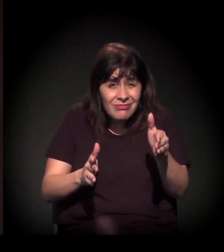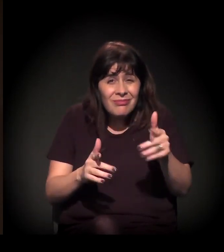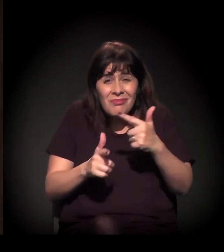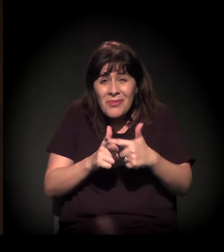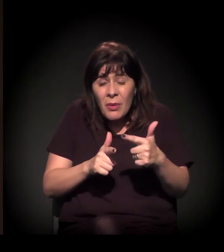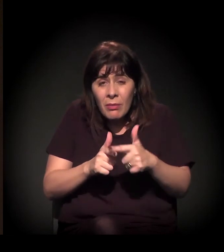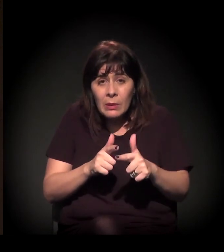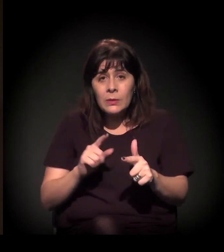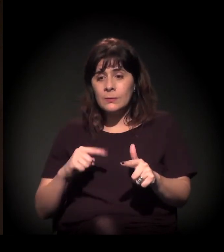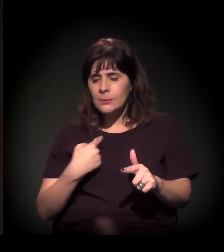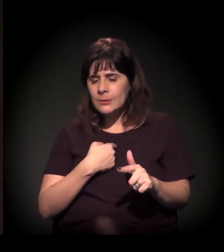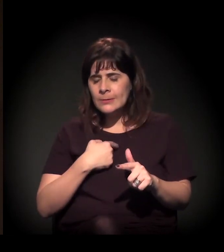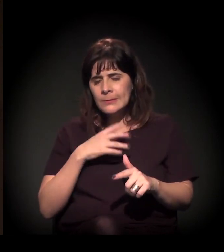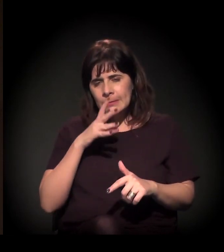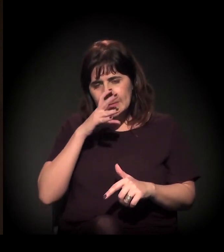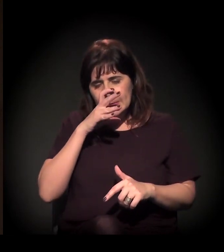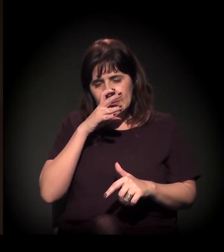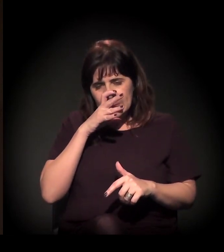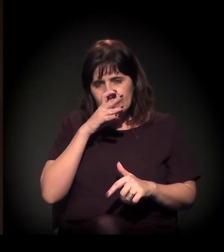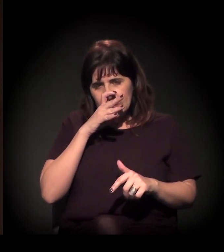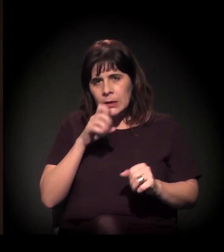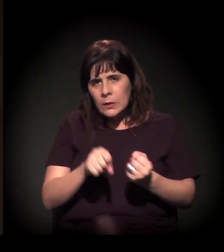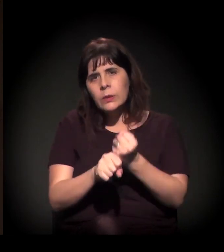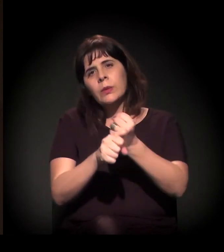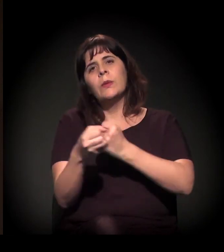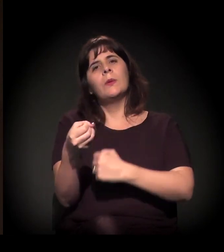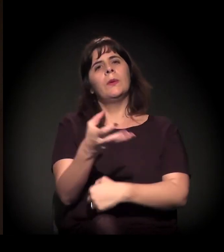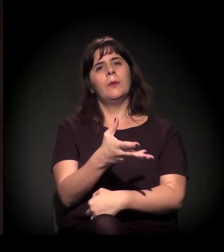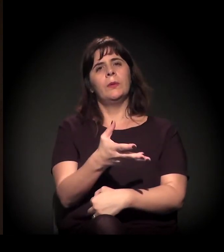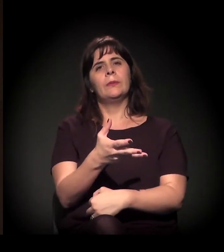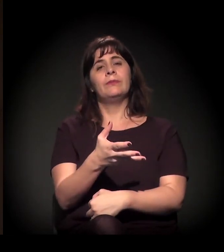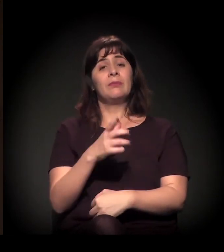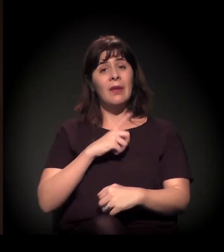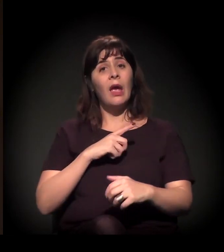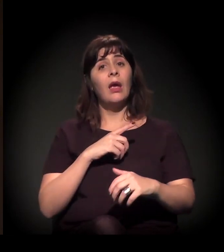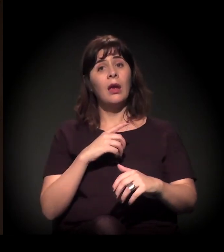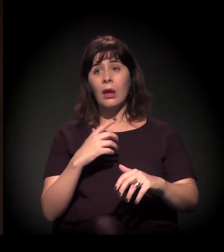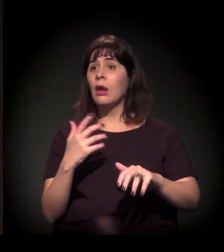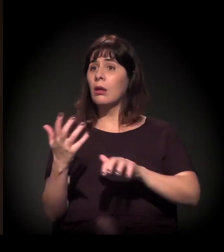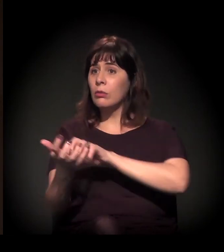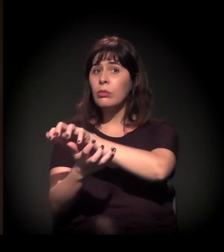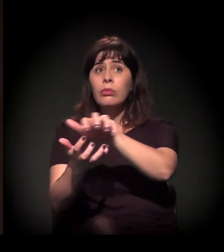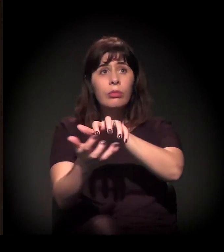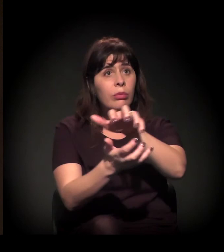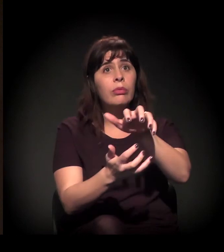Então eu acho que nós estamos nesse processo. Acho que há uma emergência das articulações,